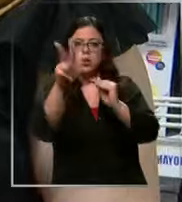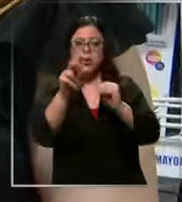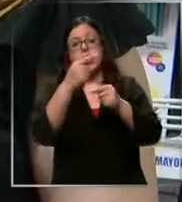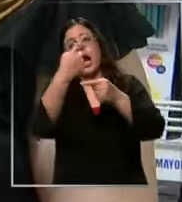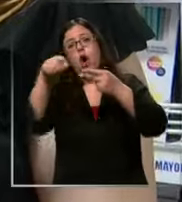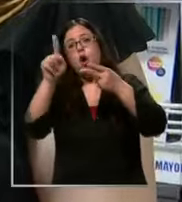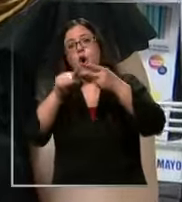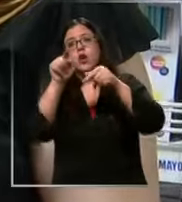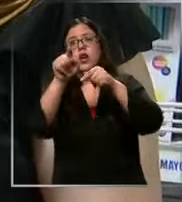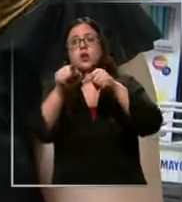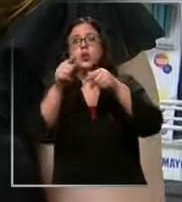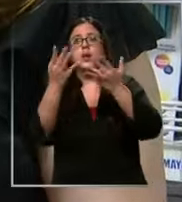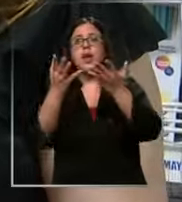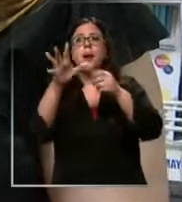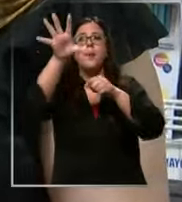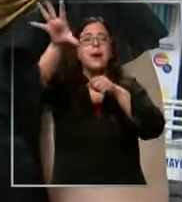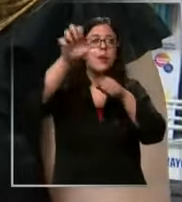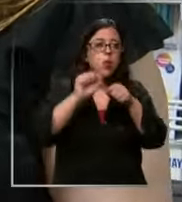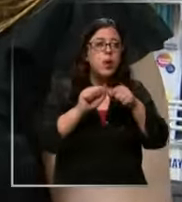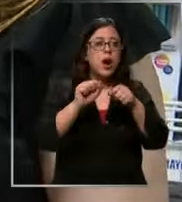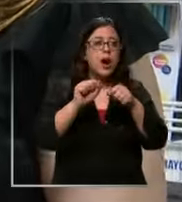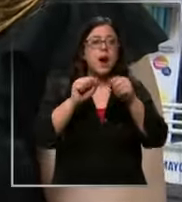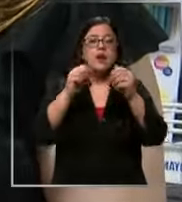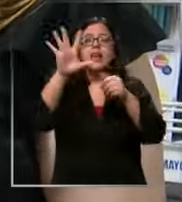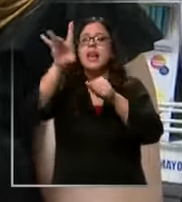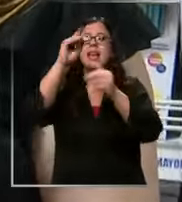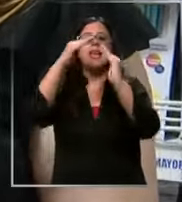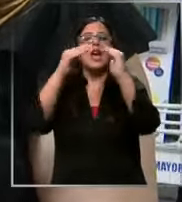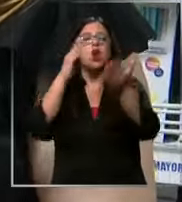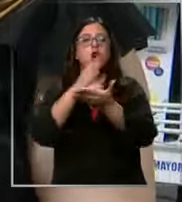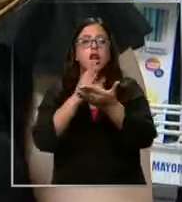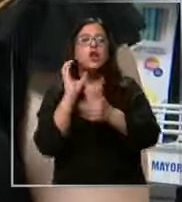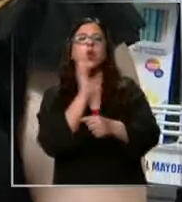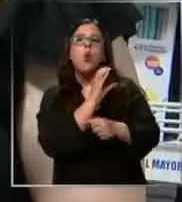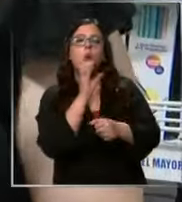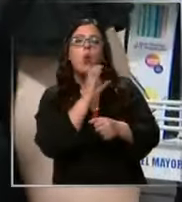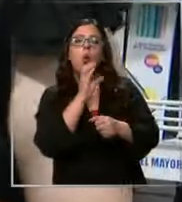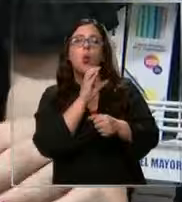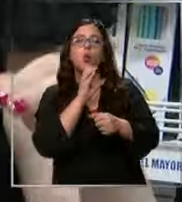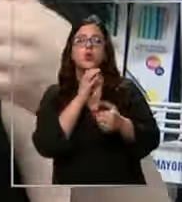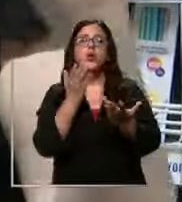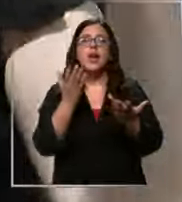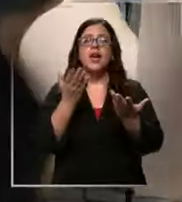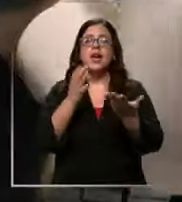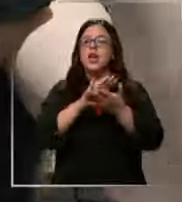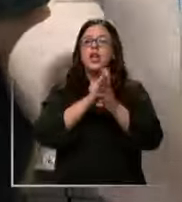Buscar tu lista eliges el colegio el curso y te lleva el tiro tu carrito en el sistema ya